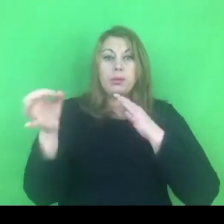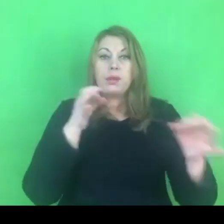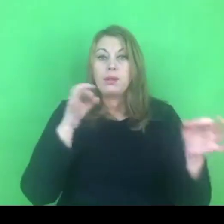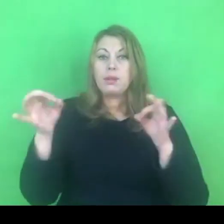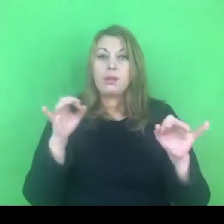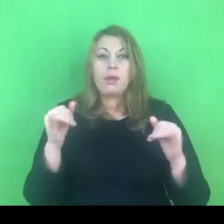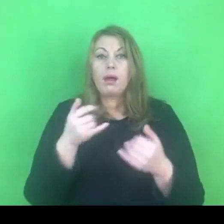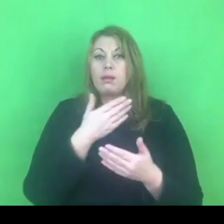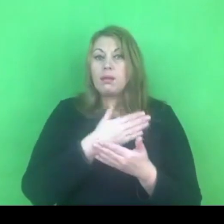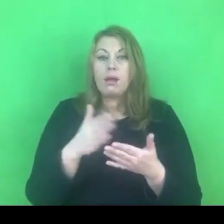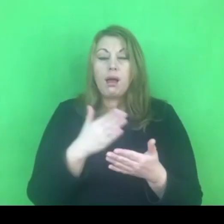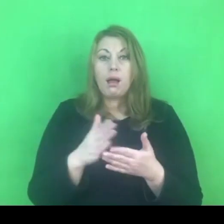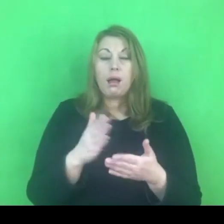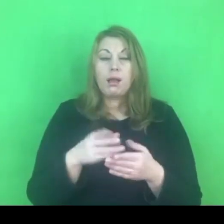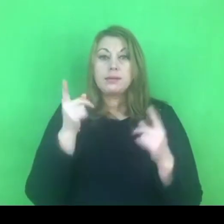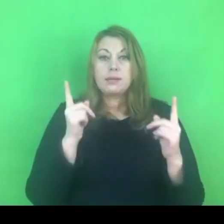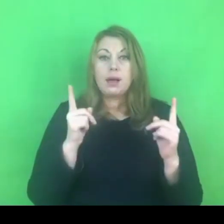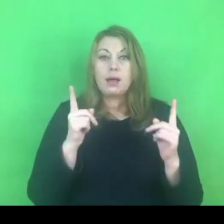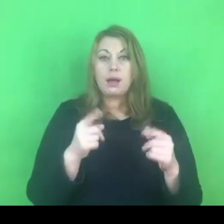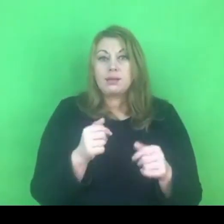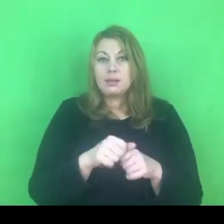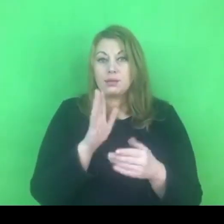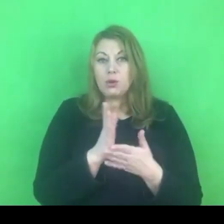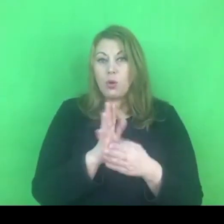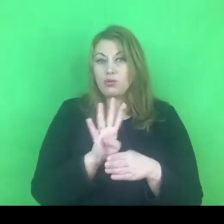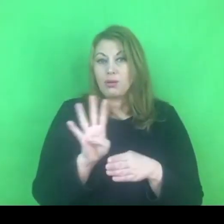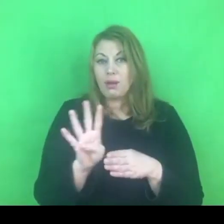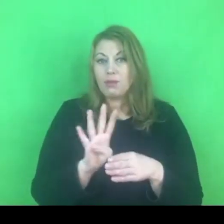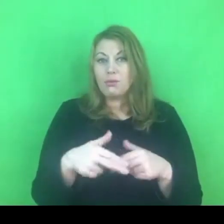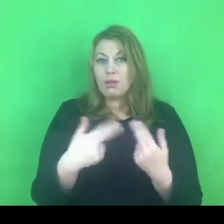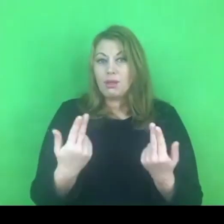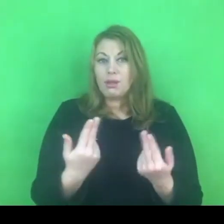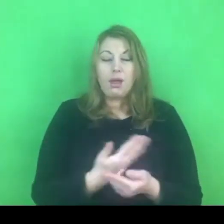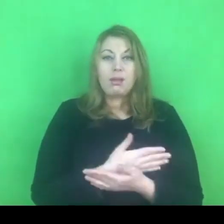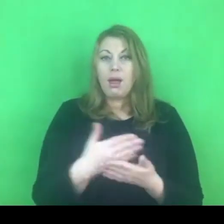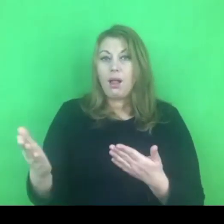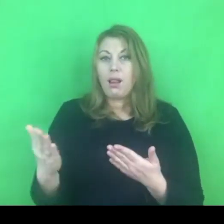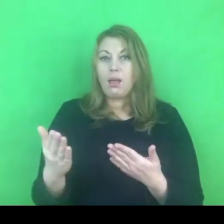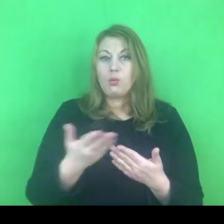Ten zakaz obowiązuje 14 dni, co się ma wydarzyć po tych 14 dniach.